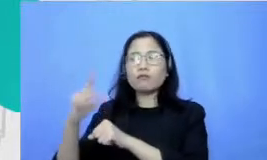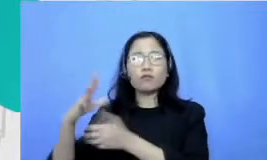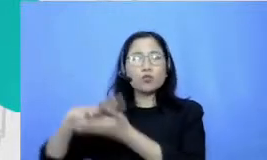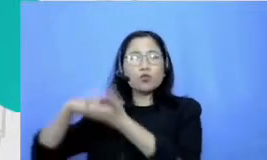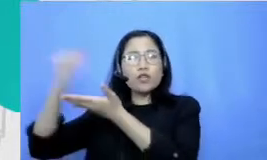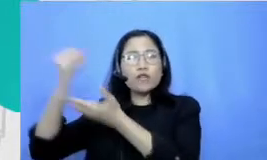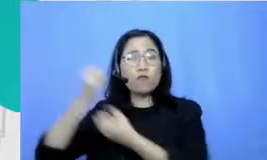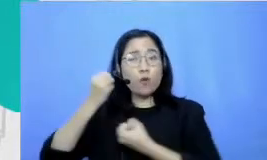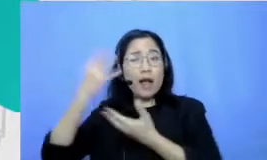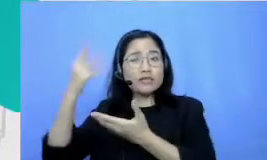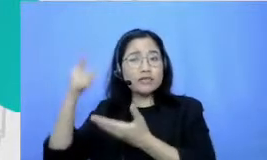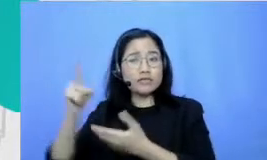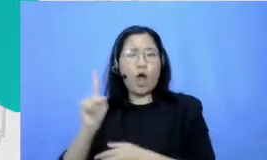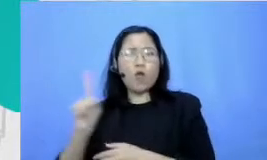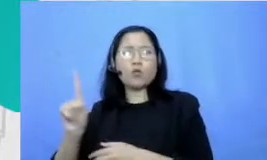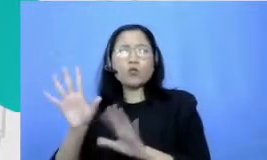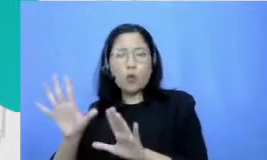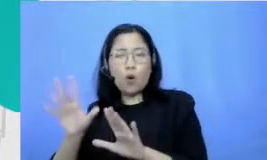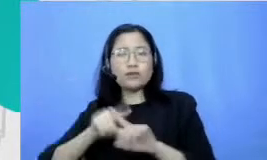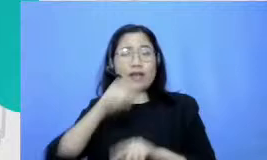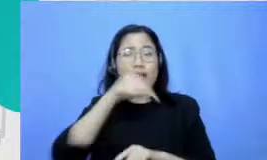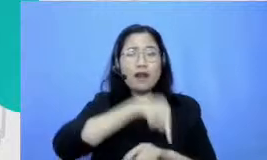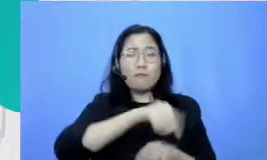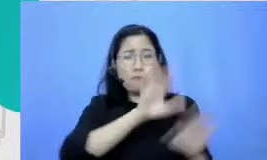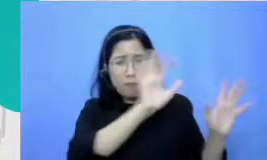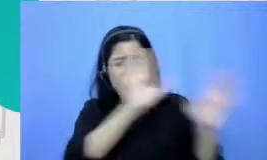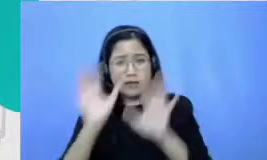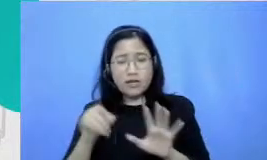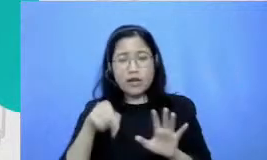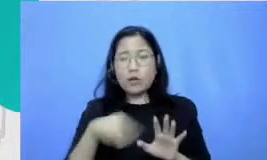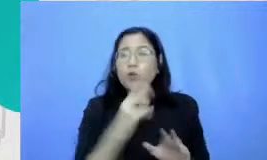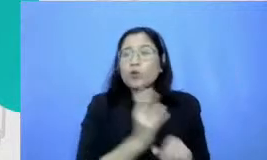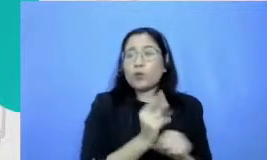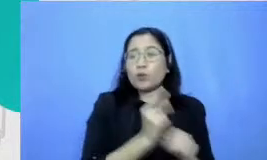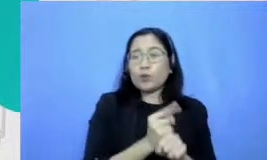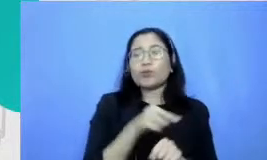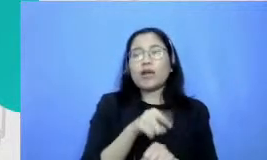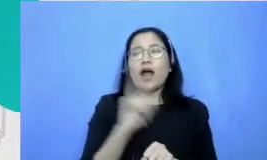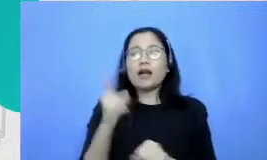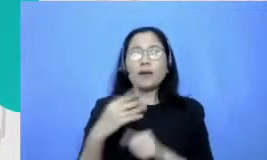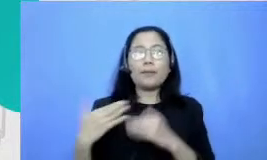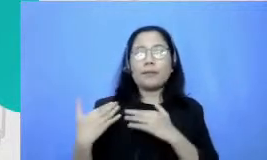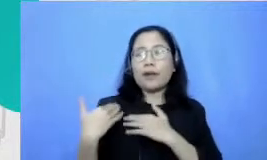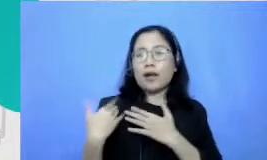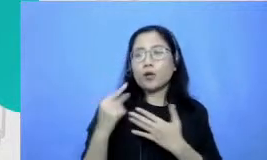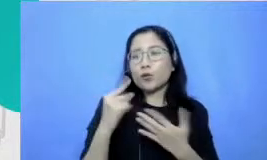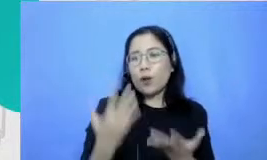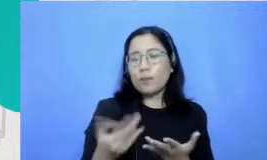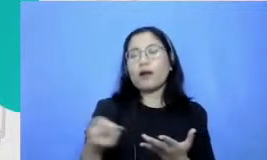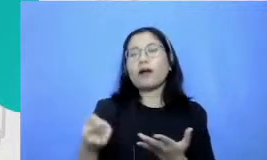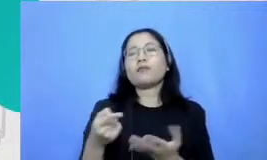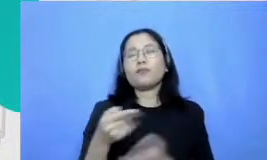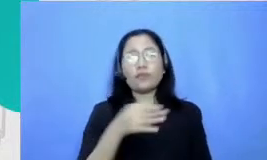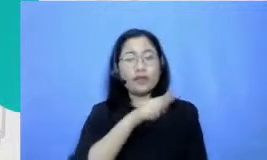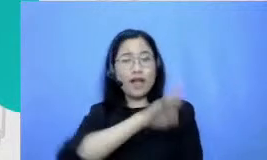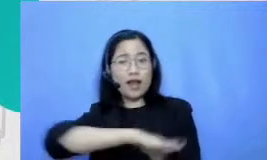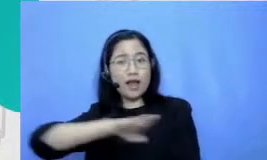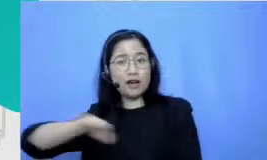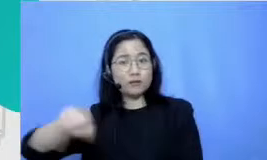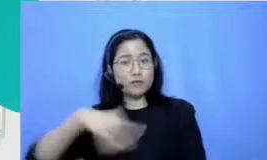banyak sumber informasi karenanya tentunya peran guru juga untuk membuat anak didiknya tertarik dan